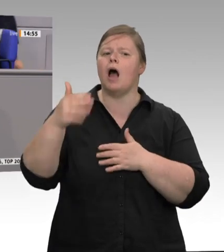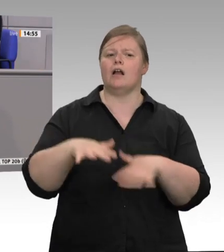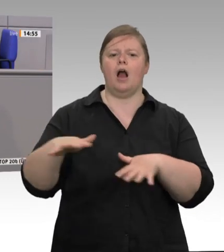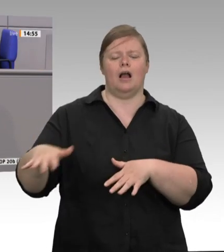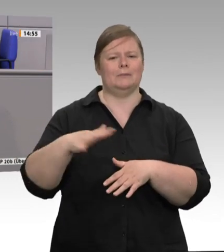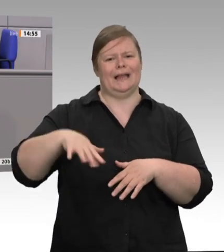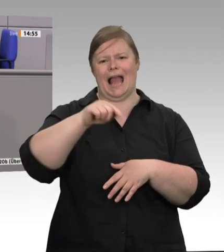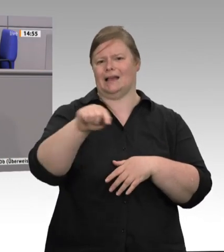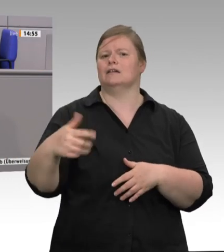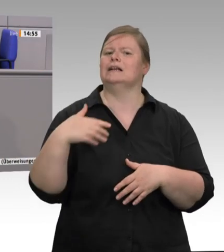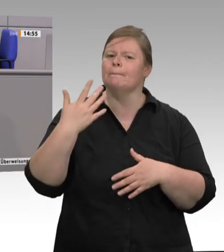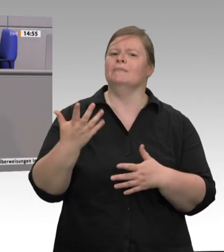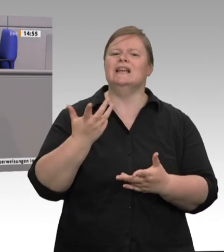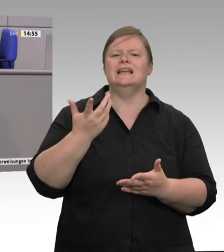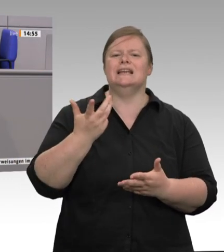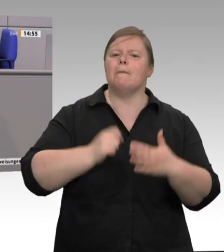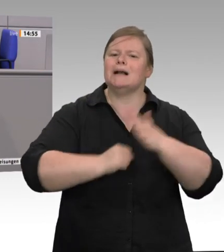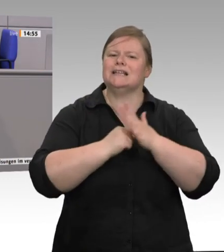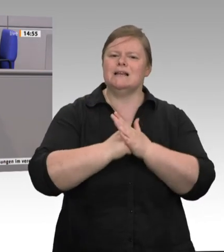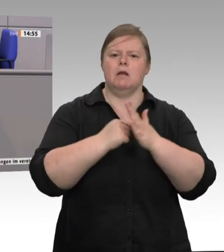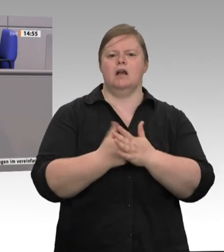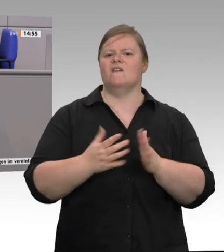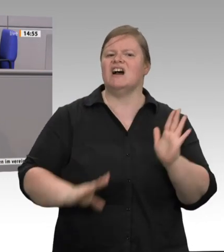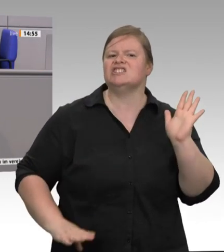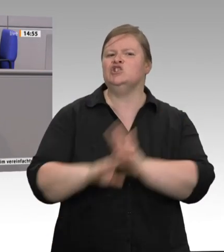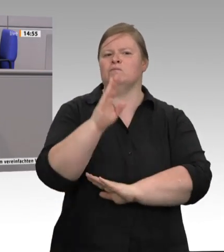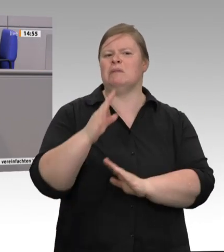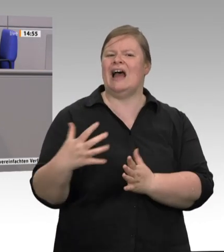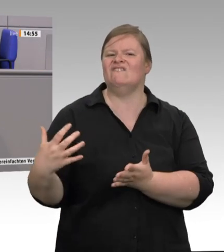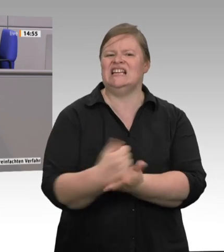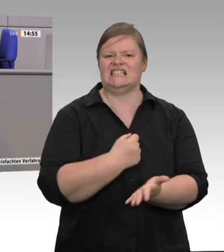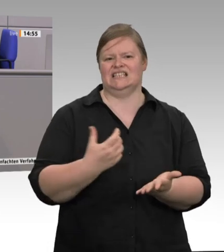Wir sehen es in der Fleischindustrie, bei den Molkereien, wir sehen es im Lebensmitteleinzelhandel.